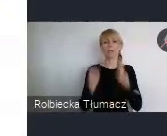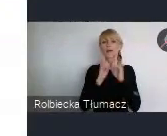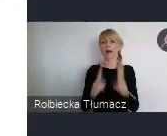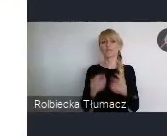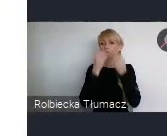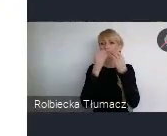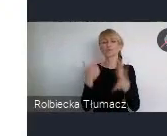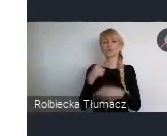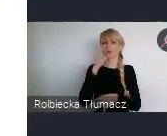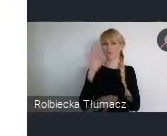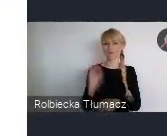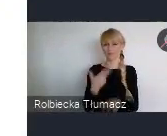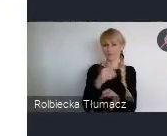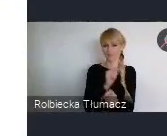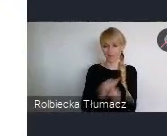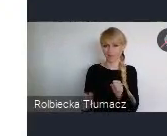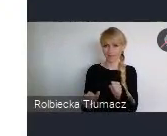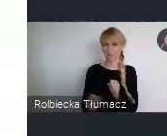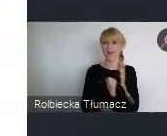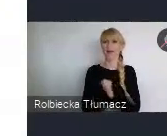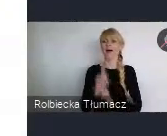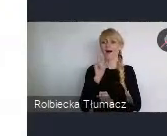Ale właściwie przy ciągłym, nieustanym wzroście gospodarczym.